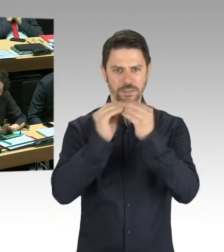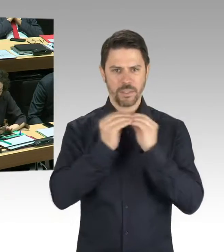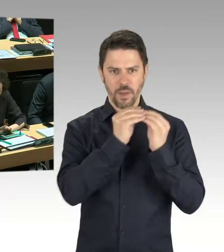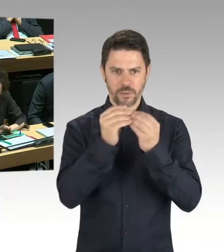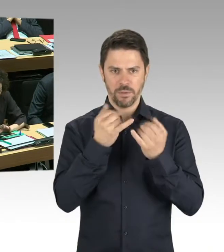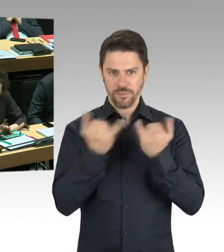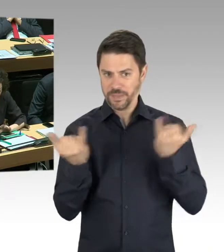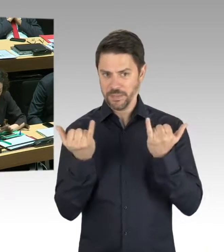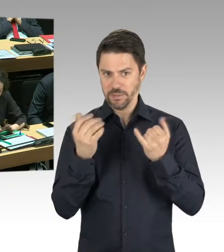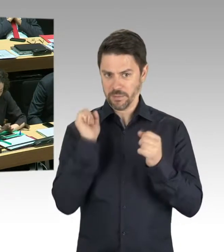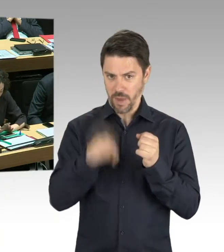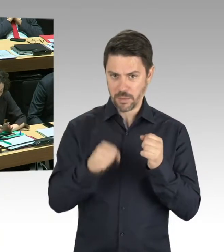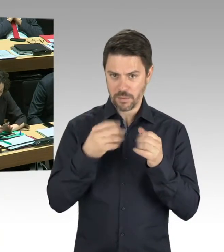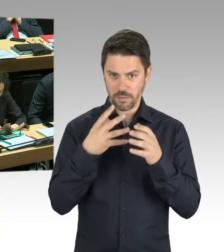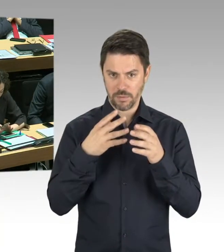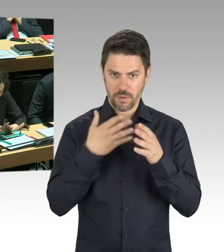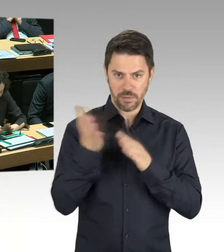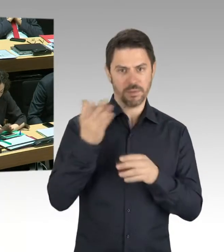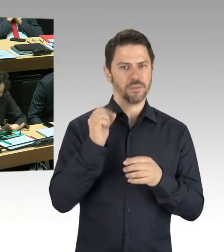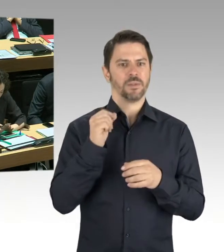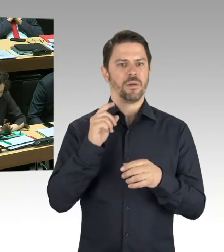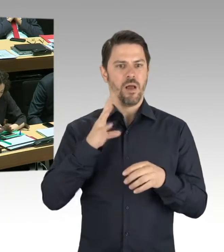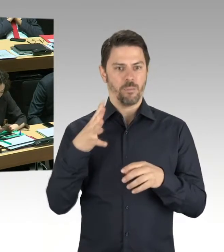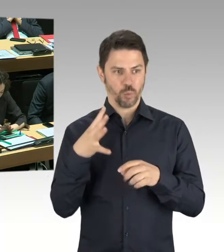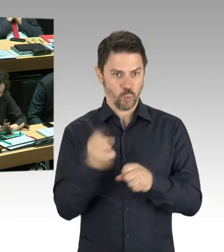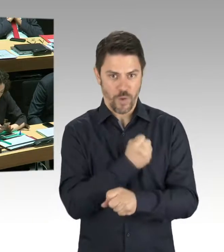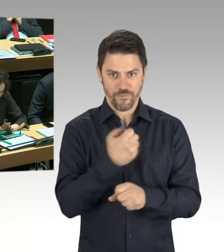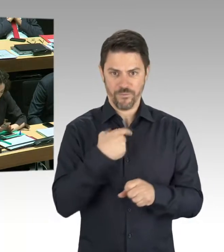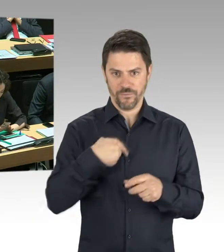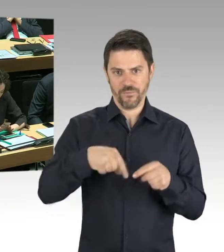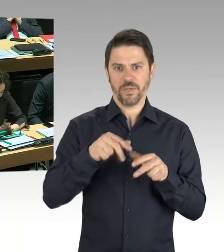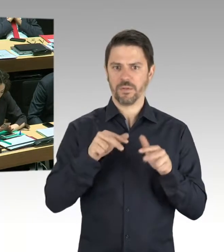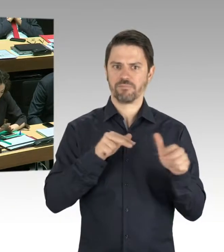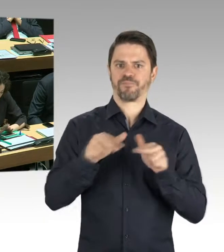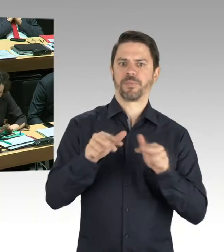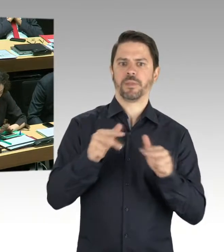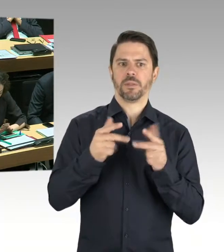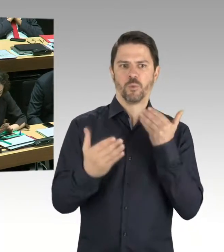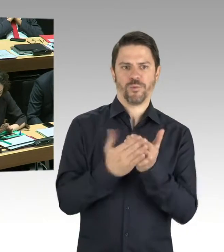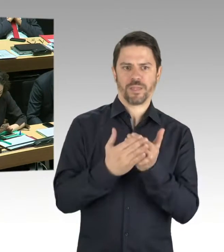Oder ob andere Dinge nötig oder möglich sind. Aber zum gegenwärtigen Zeitpunkt